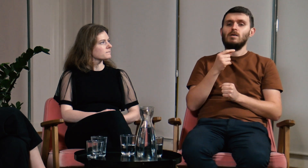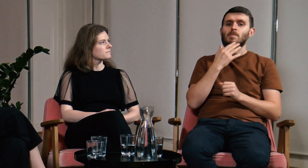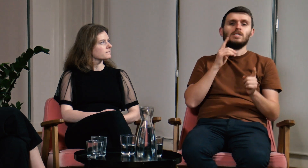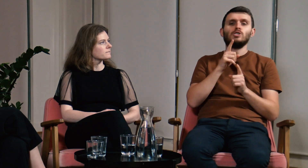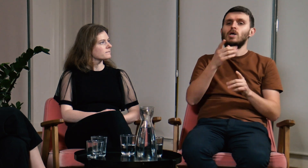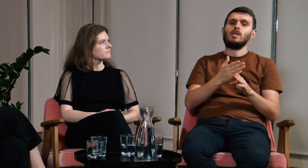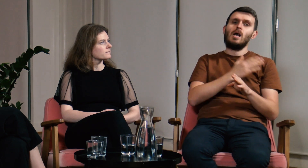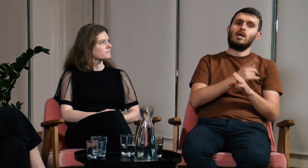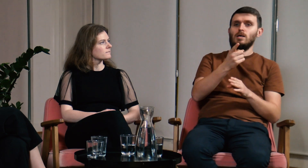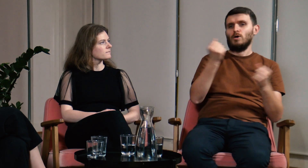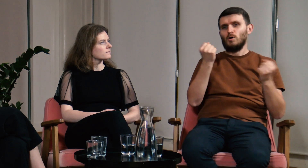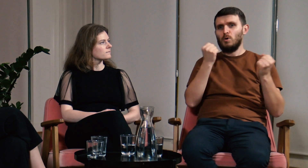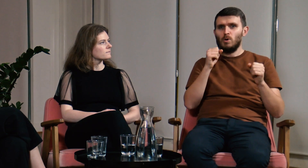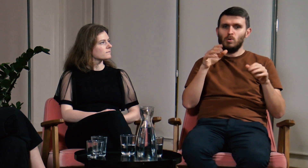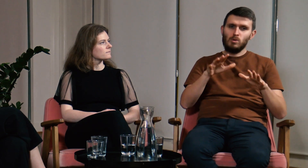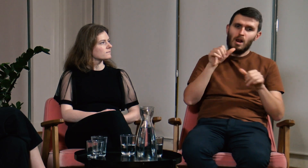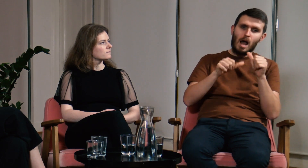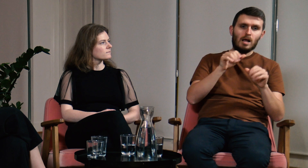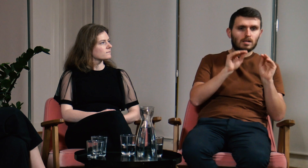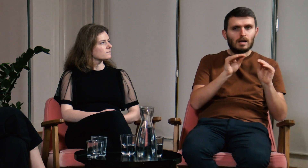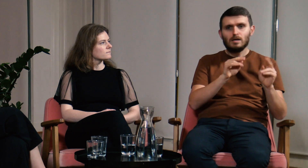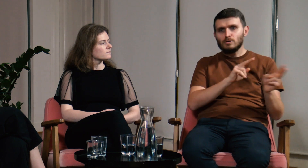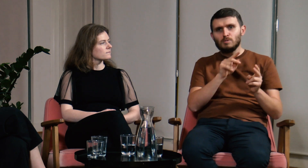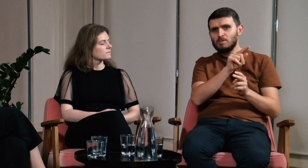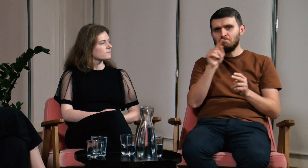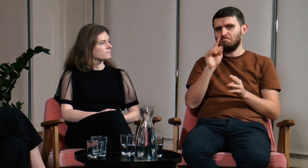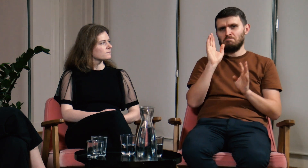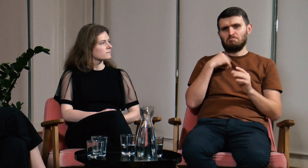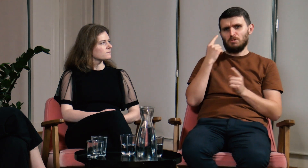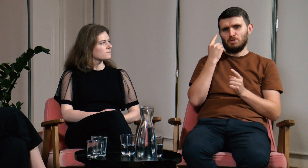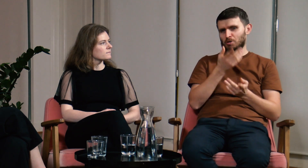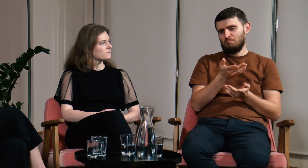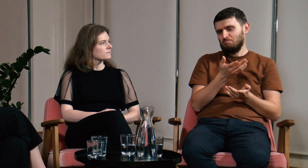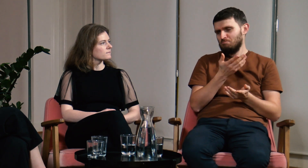Nawet jak przez lata uczyłem i tłumaczyłem, to znaczy,